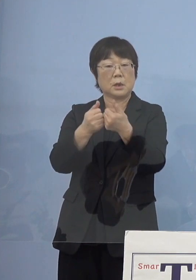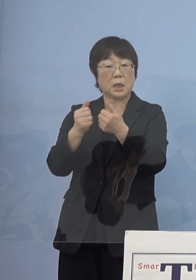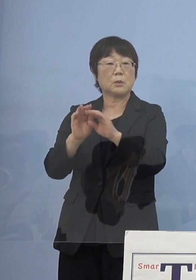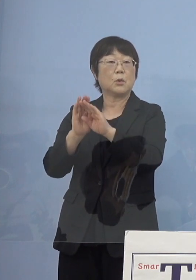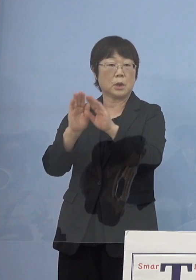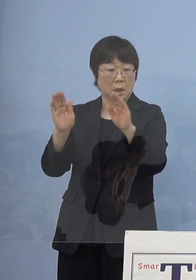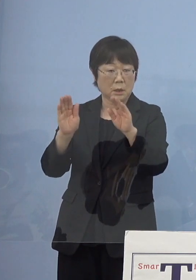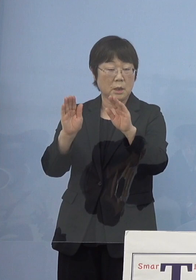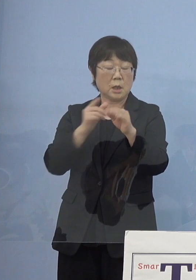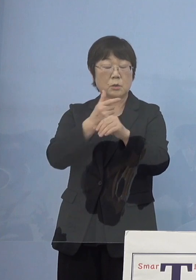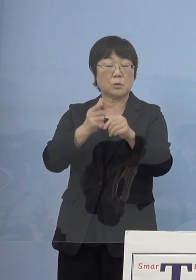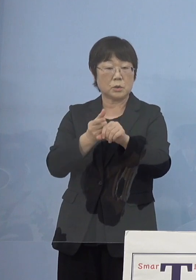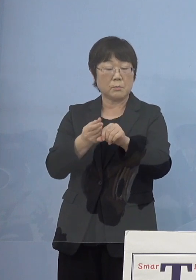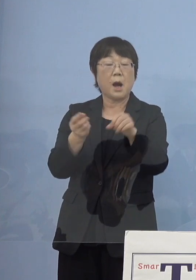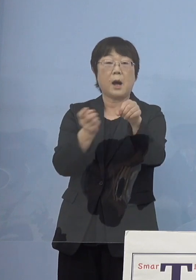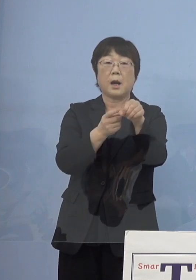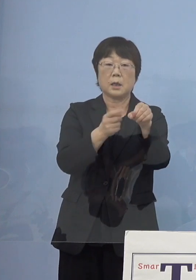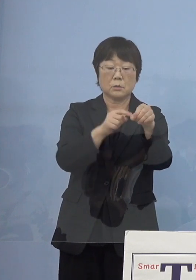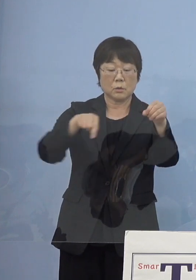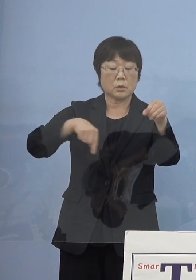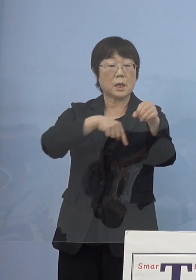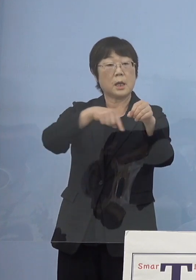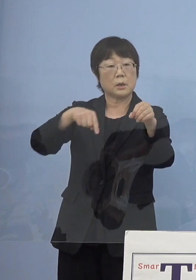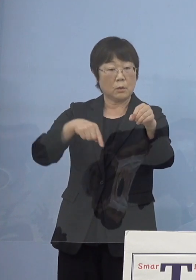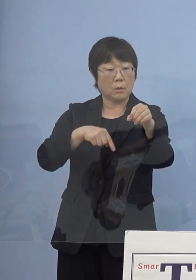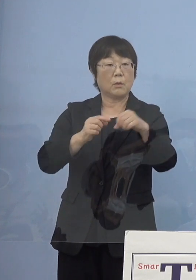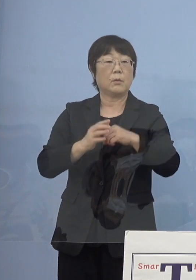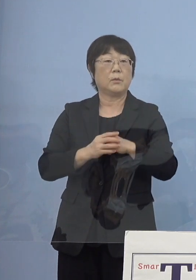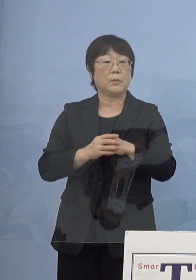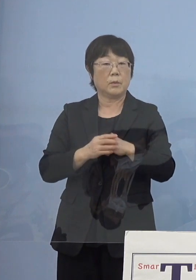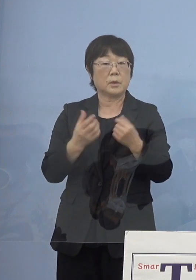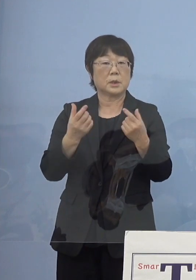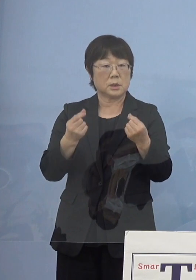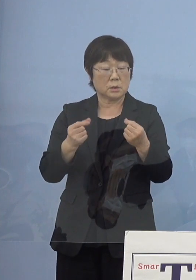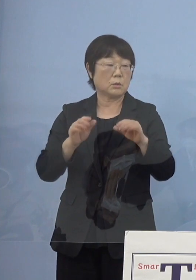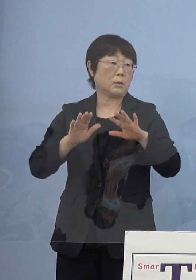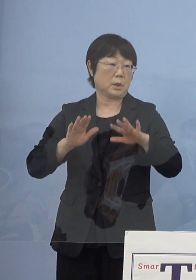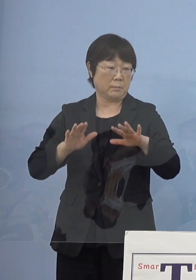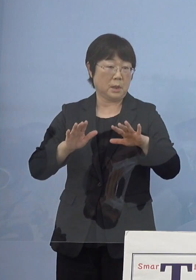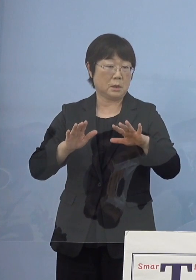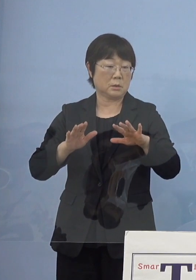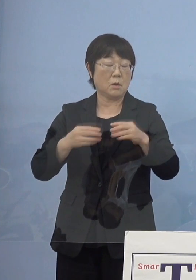そして「とくしまアラート」 その中身を今の感染状況